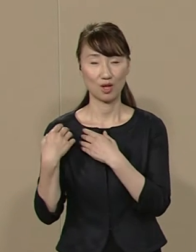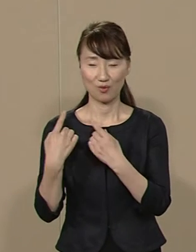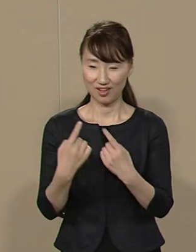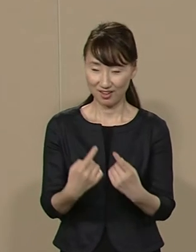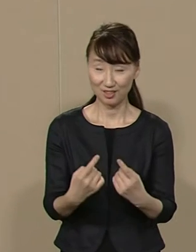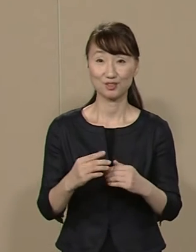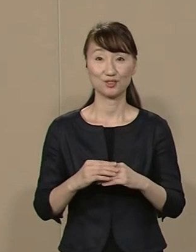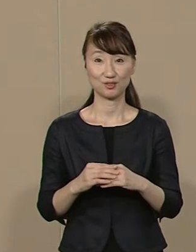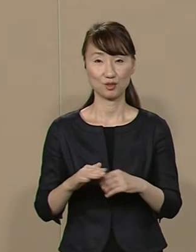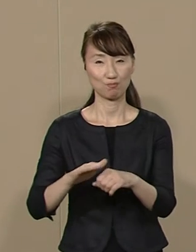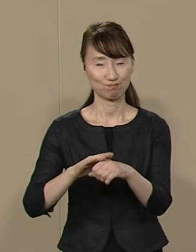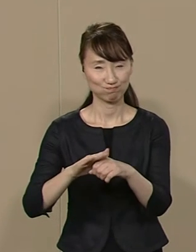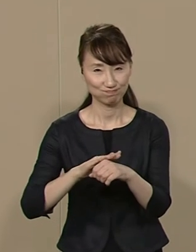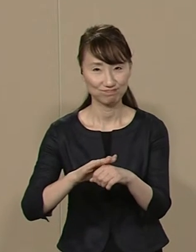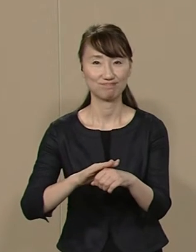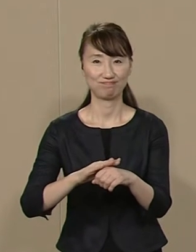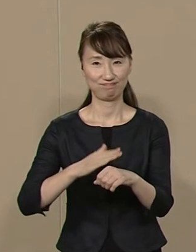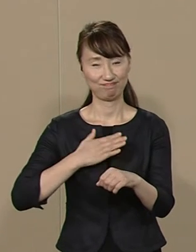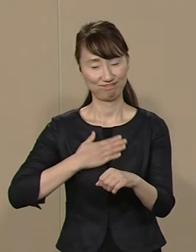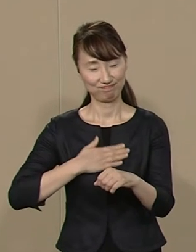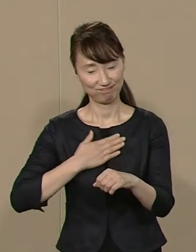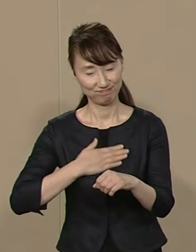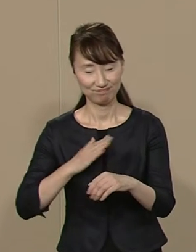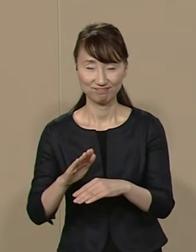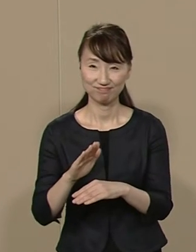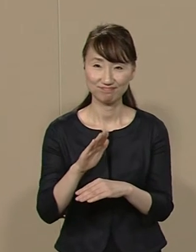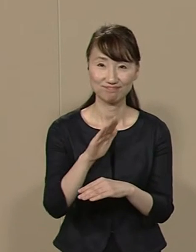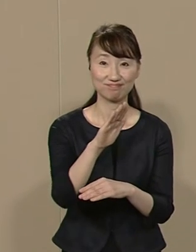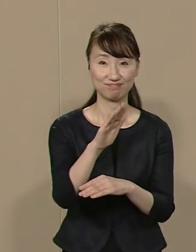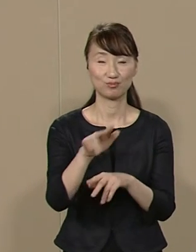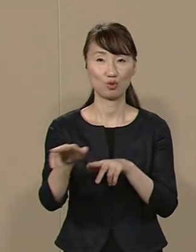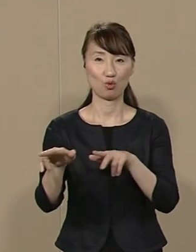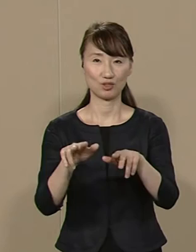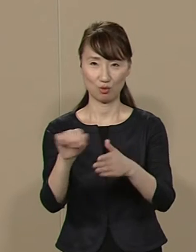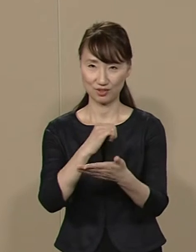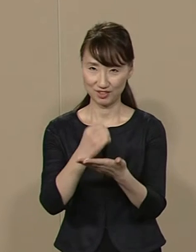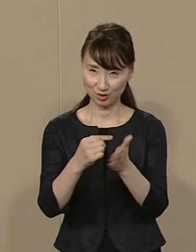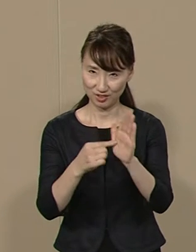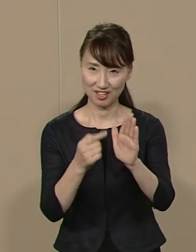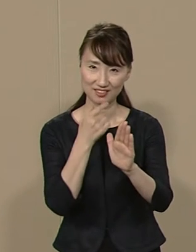利便性を高め 満足度の 高い行政を実現します